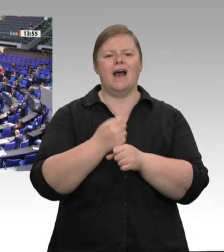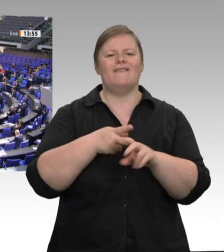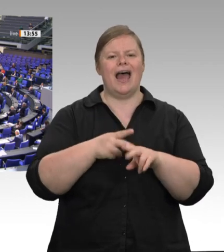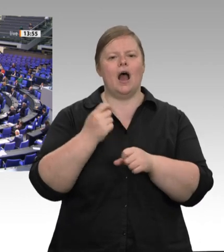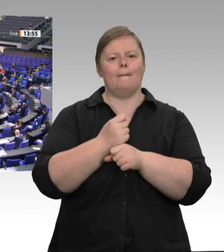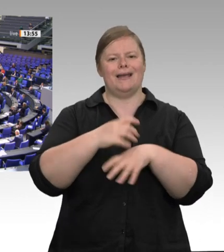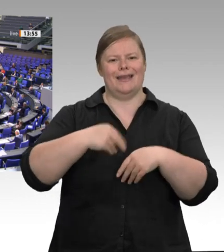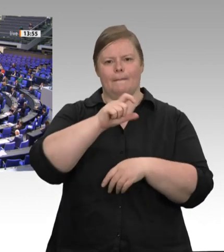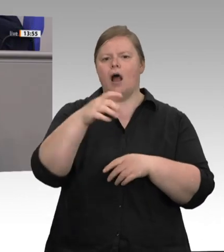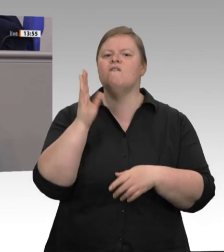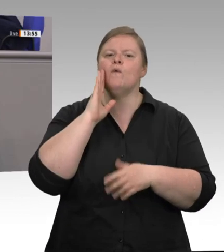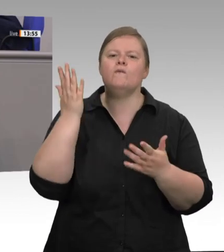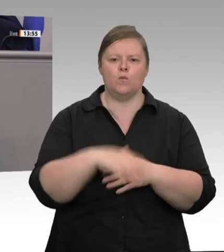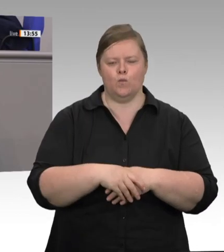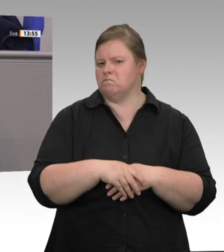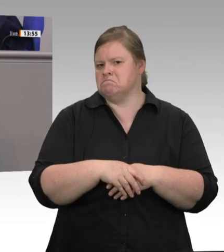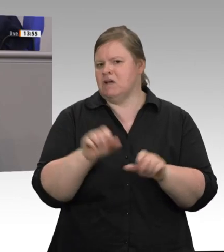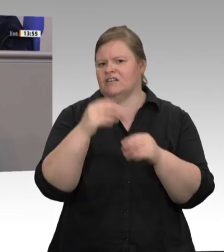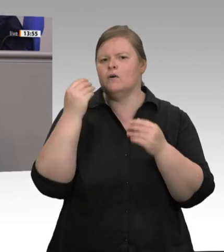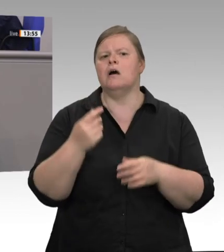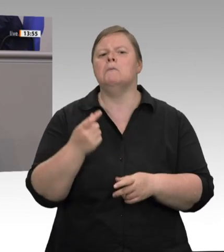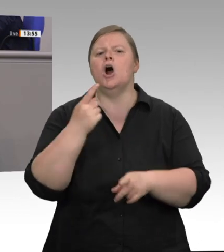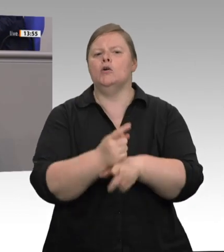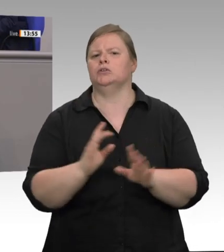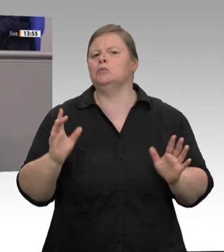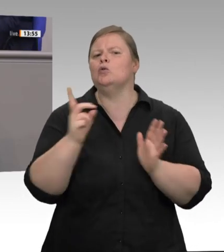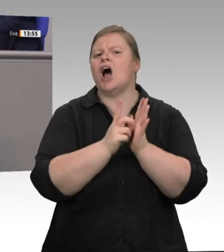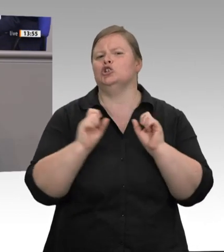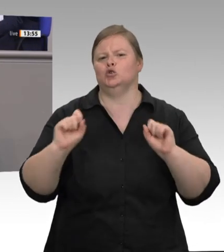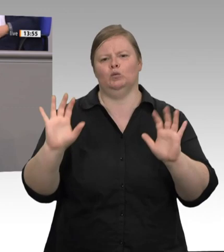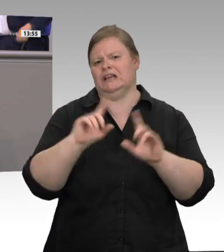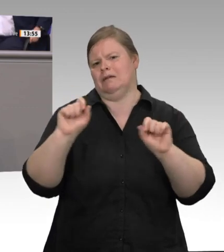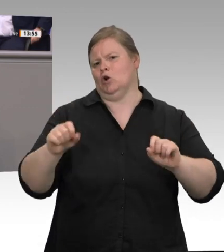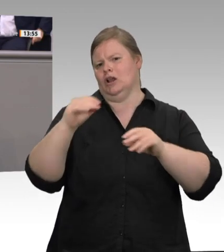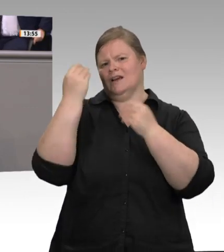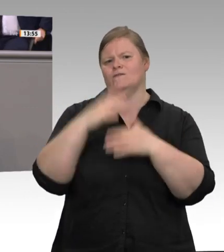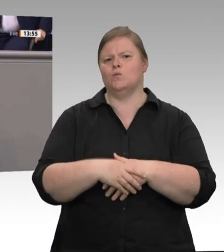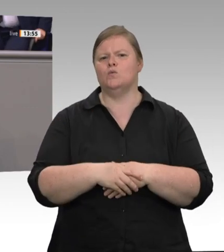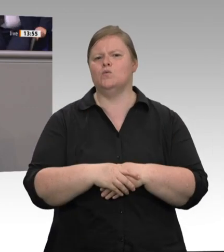sagte der Verband der Fleischwirtschaft, dass bei einem Verbot der Werksverträge